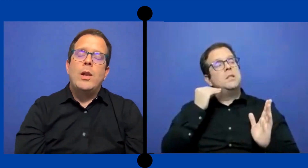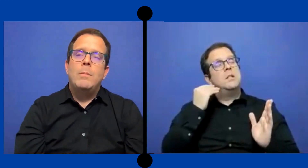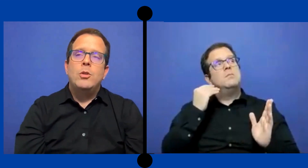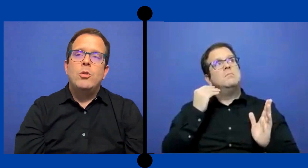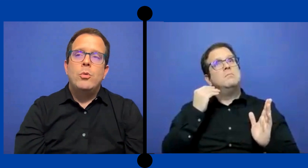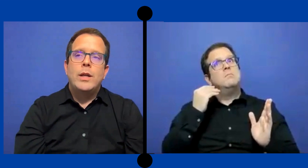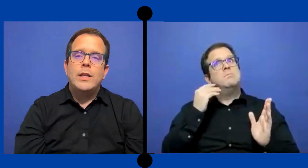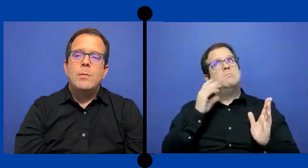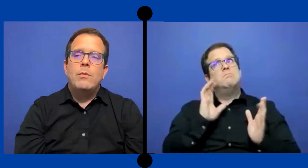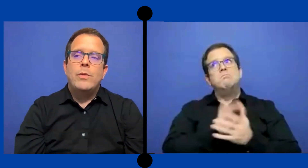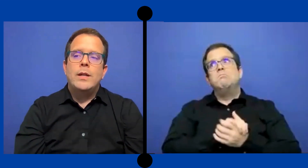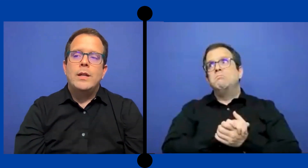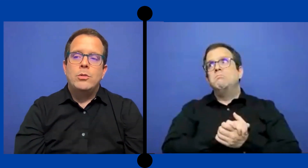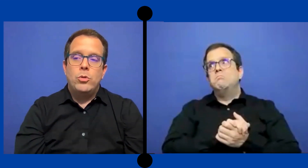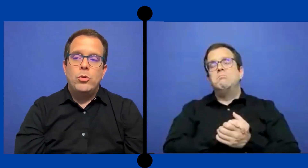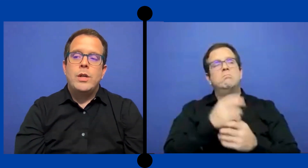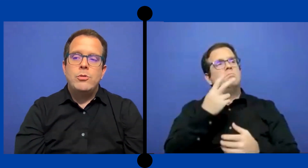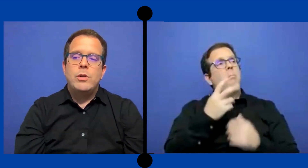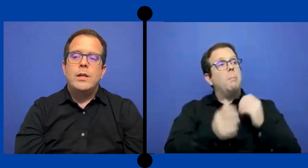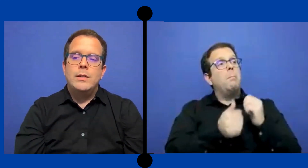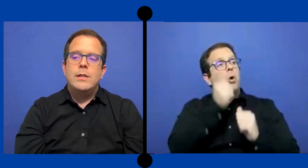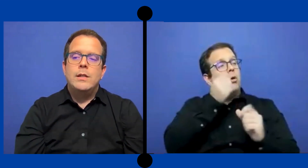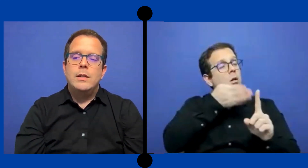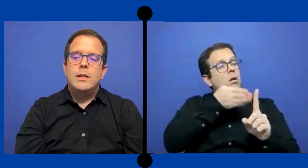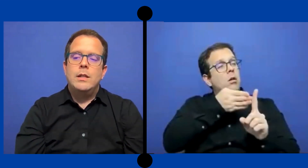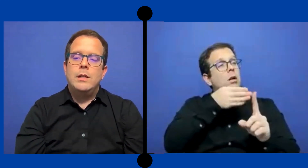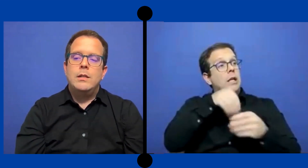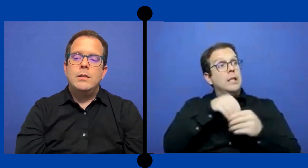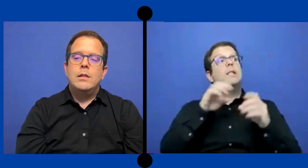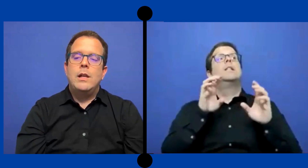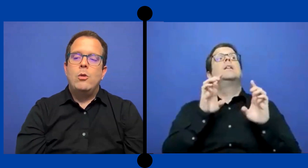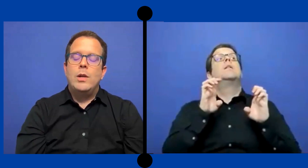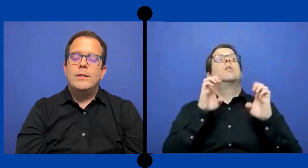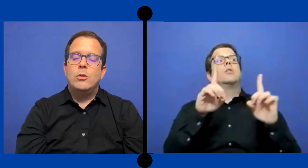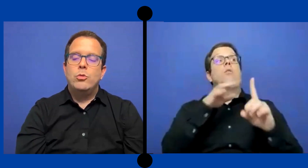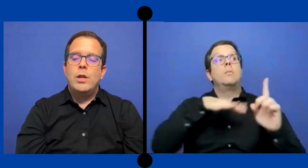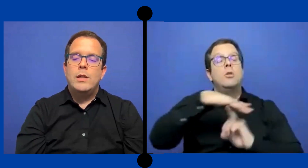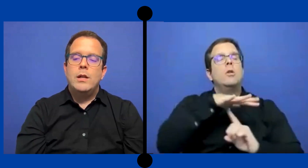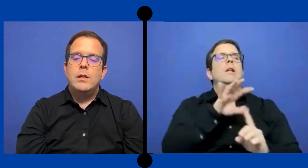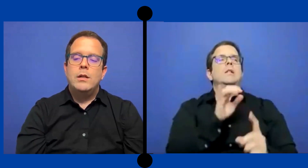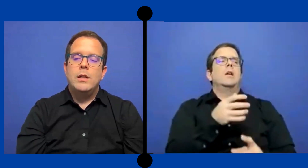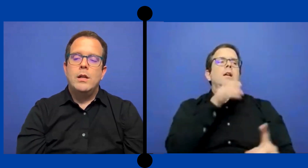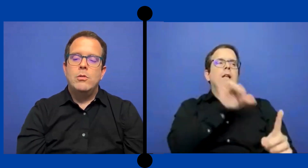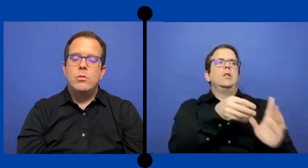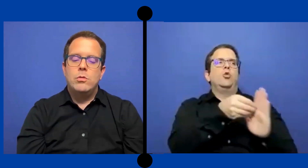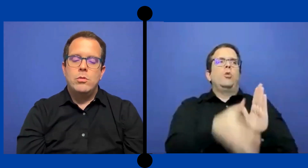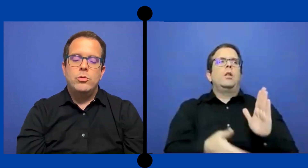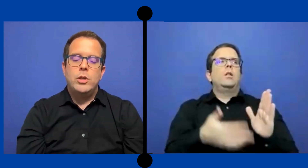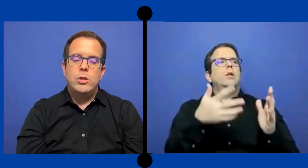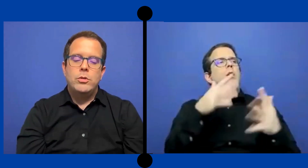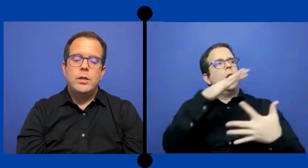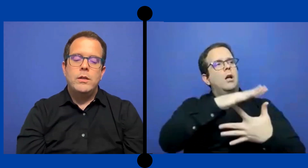dentro del ámbito educativo fue esos dos años que hice ... en el escuela secundaria, grado 11 y 12.